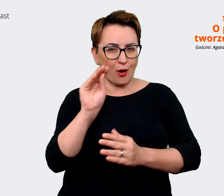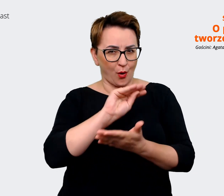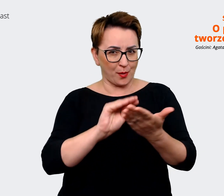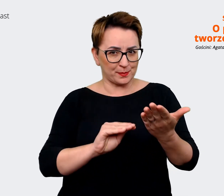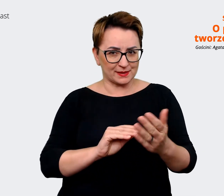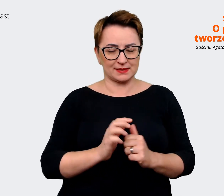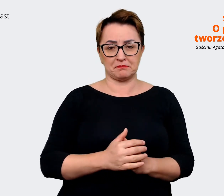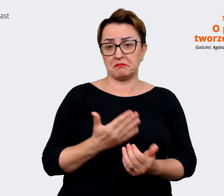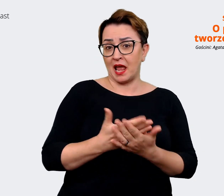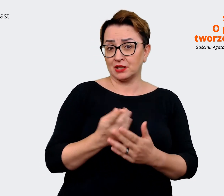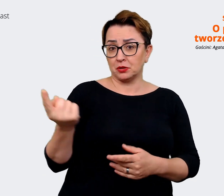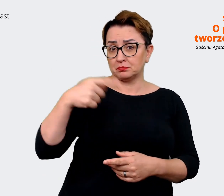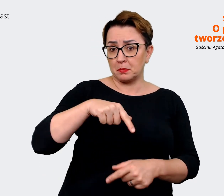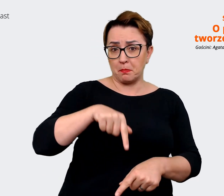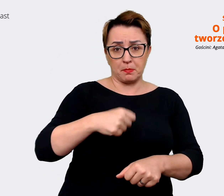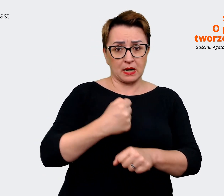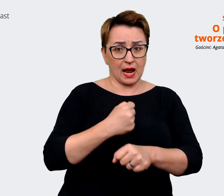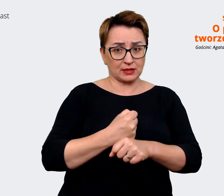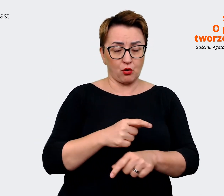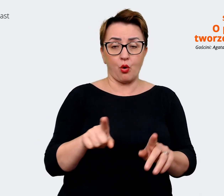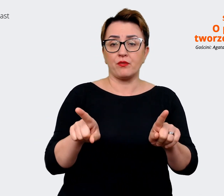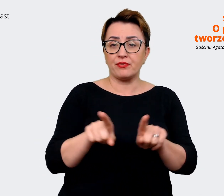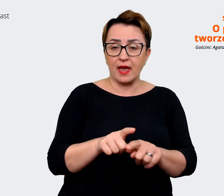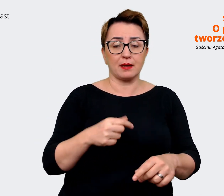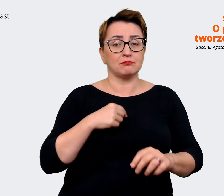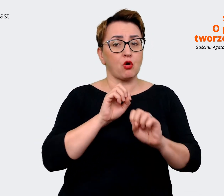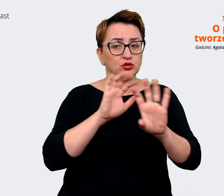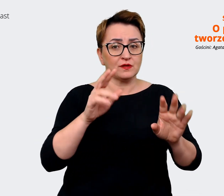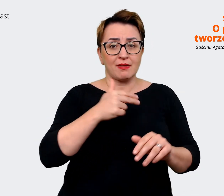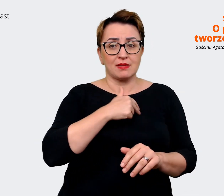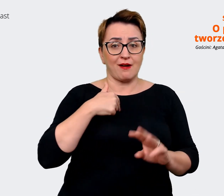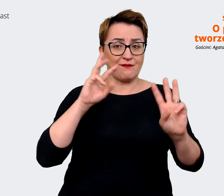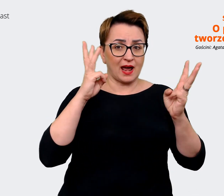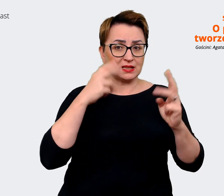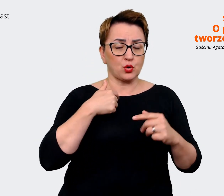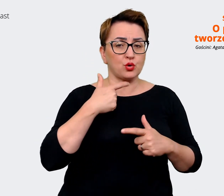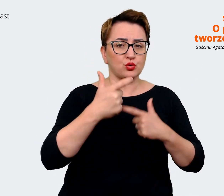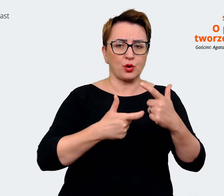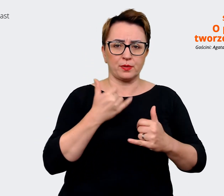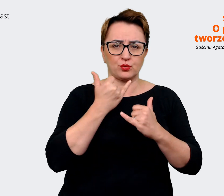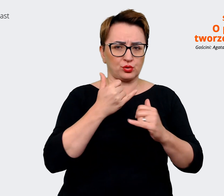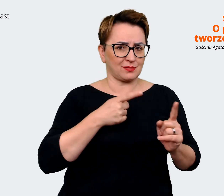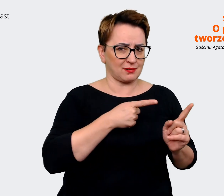idziemy w różne kierunki. Pytamy się też, chcąc wiedzieć, jakby też drążymy te aspekty,